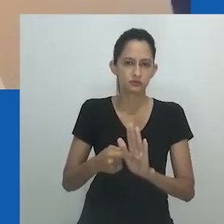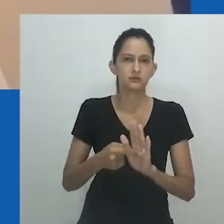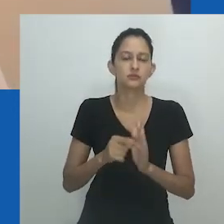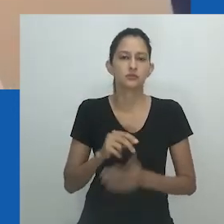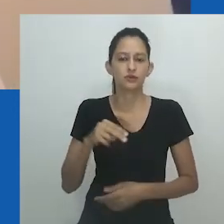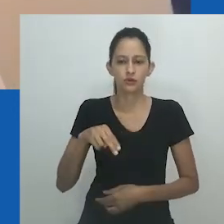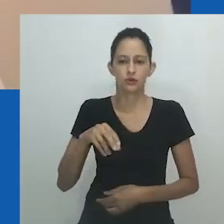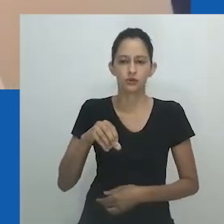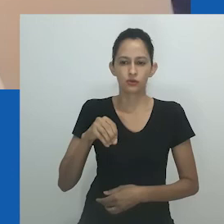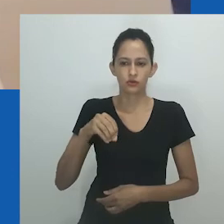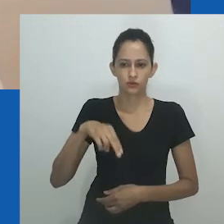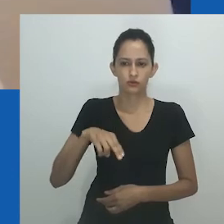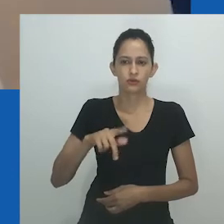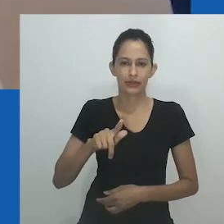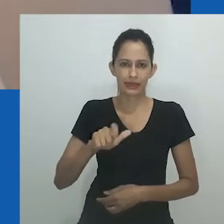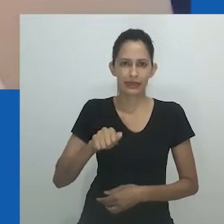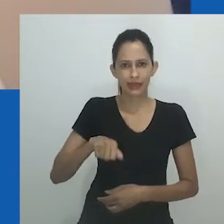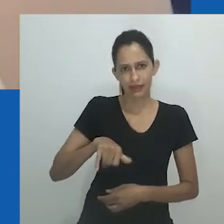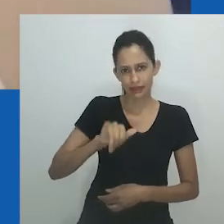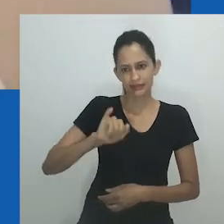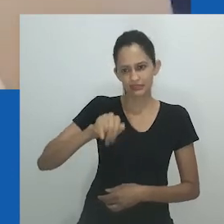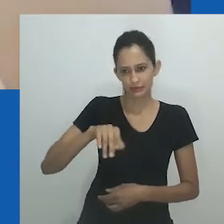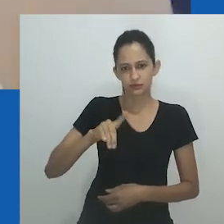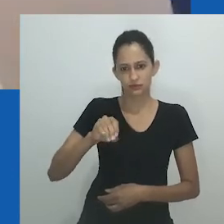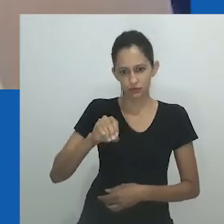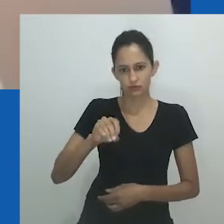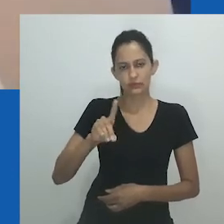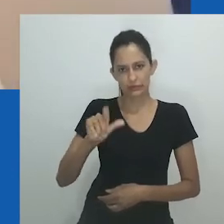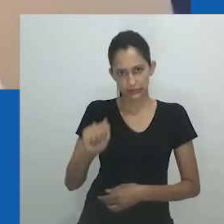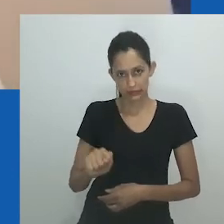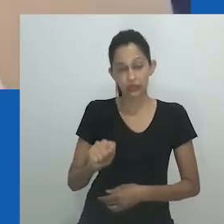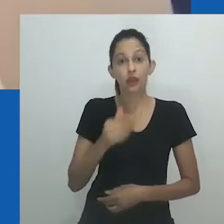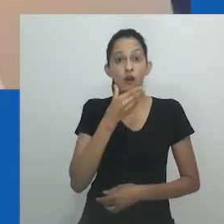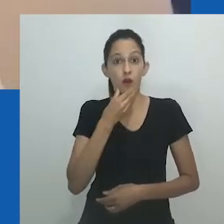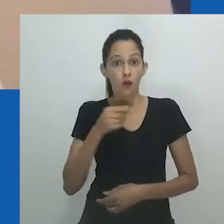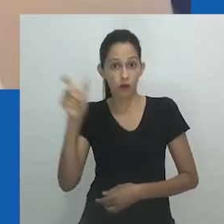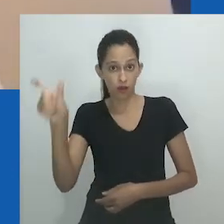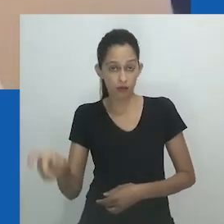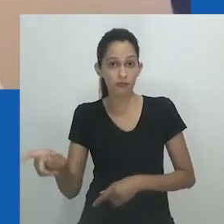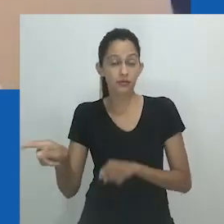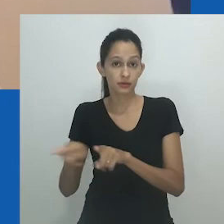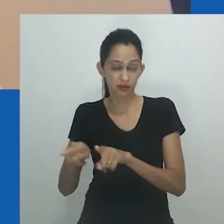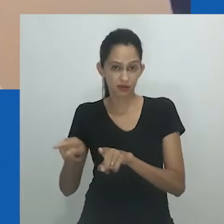A estudiosa literária Zilibele Mtumane argumenta que, e aqui eu a cito, “o fato de Mpumlo insultar sua esposa na cara dela